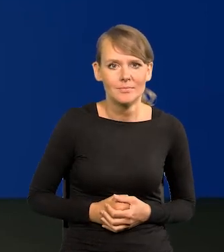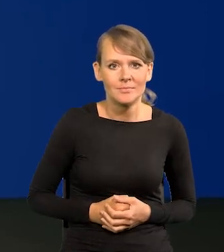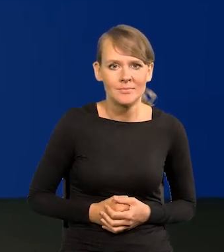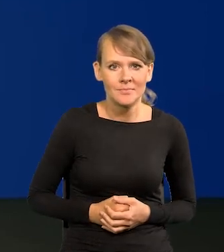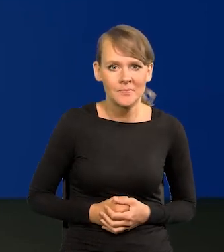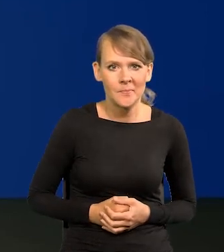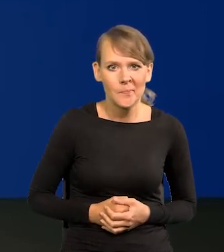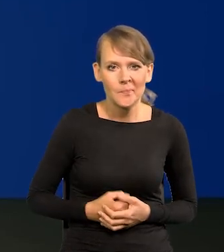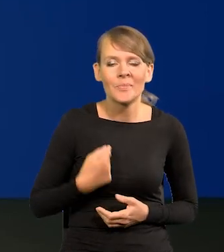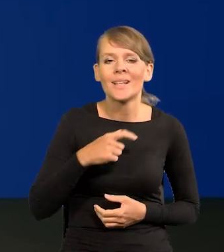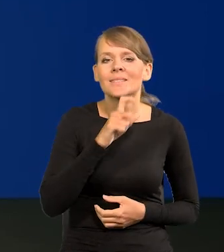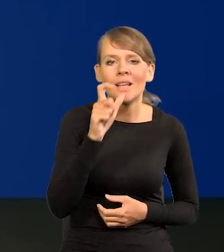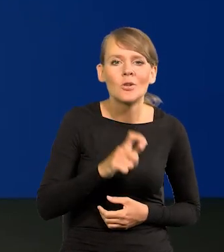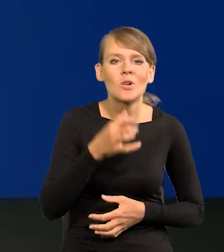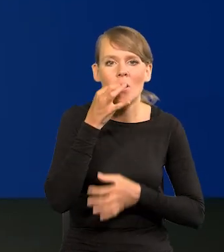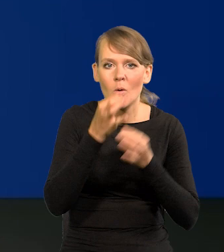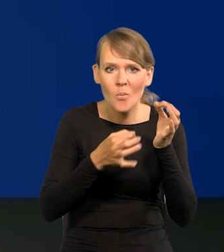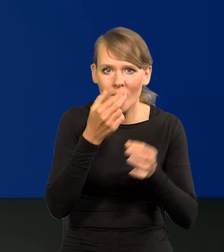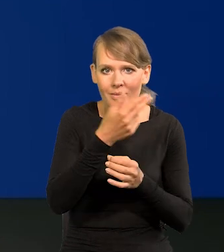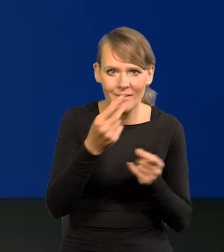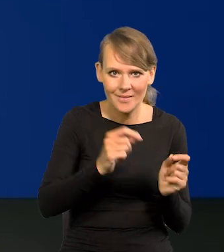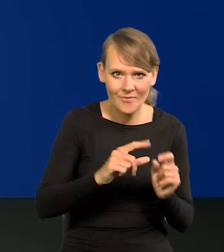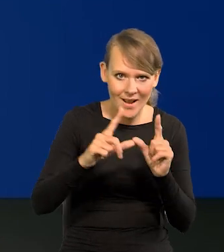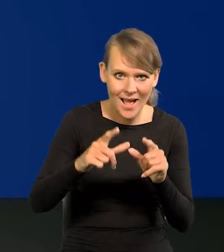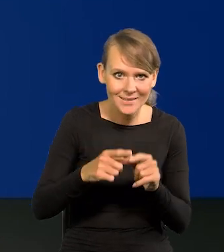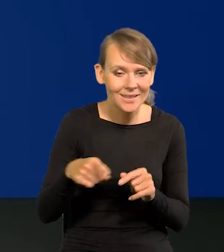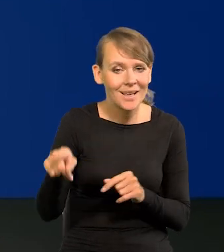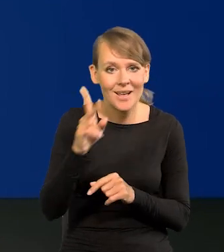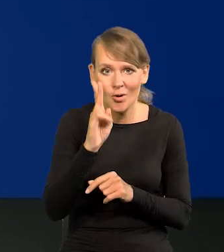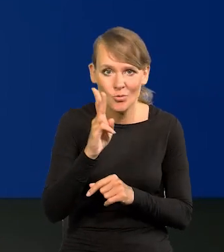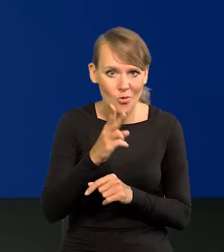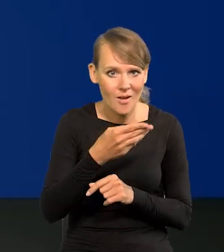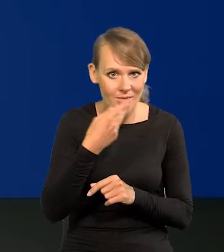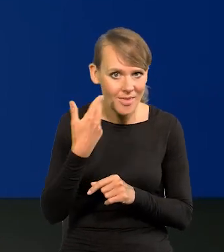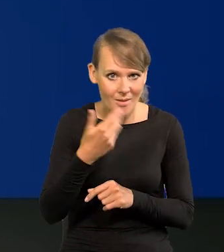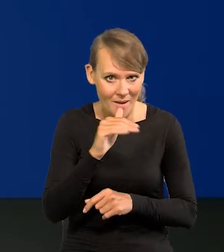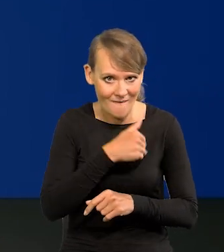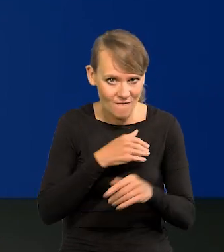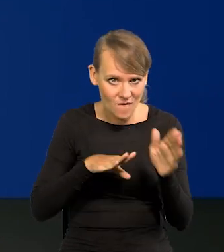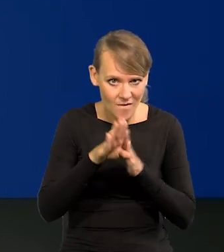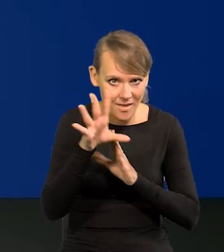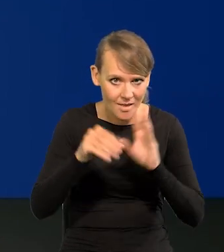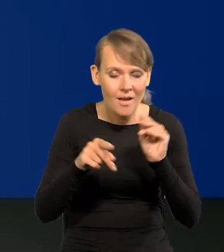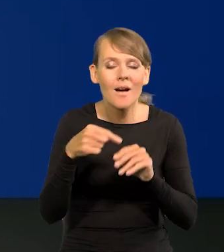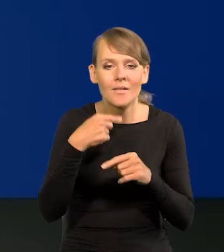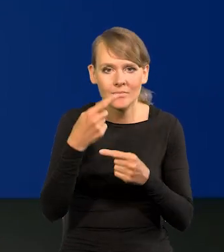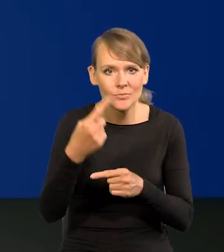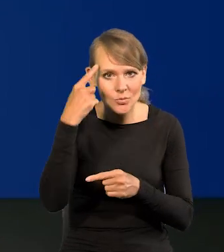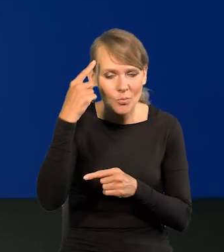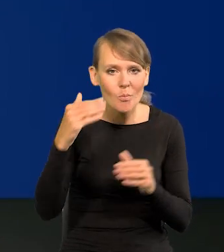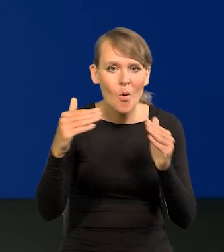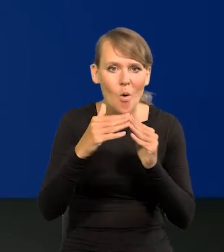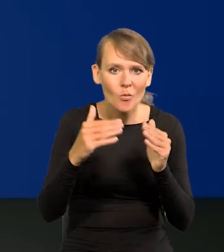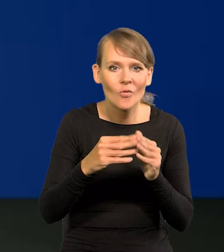Mówię cały czas o inflacji, nie dla ekonomistów przypomnę, poziom cen w stosunku do zeszłorocznego w tym samym okresie.